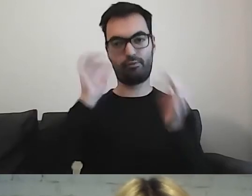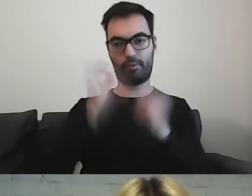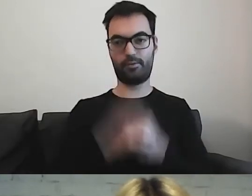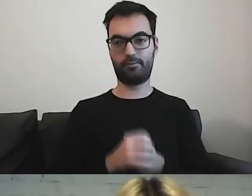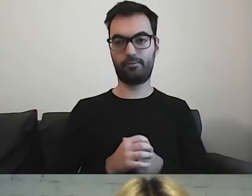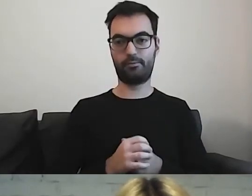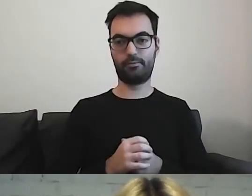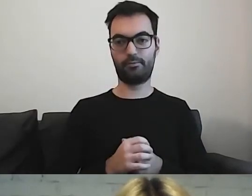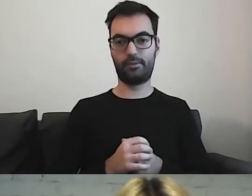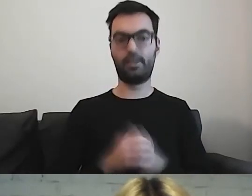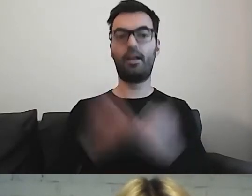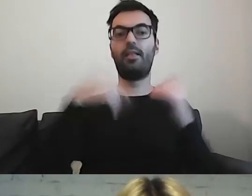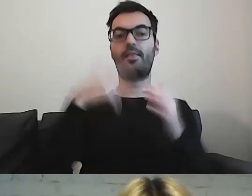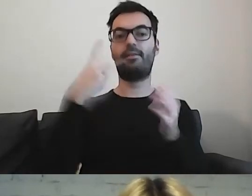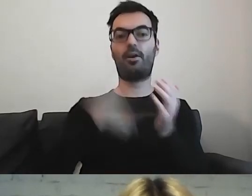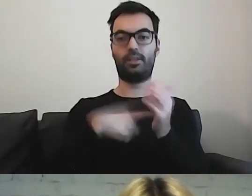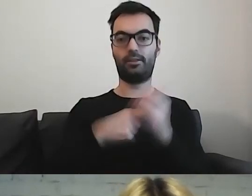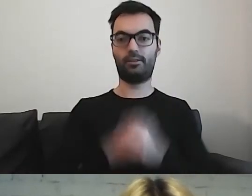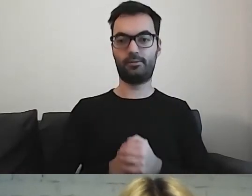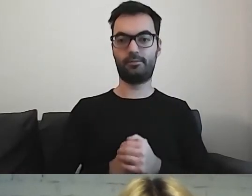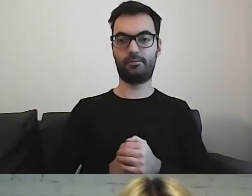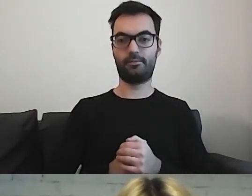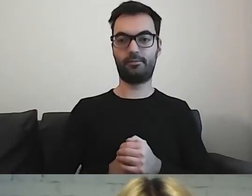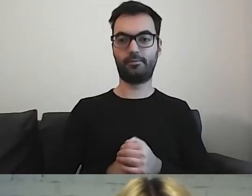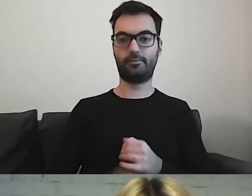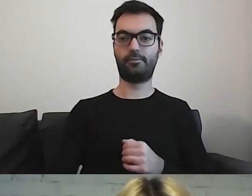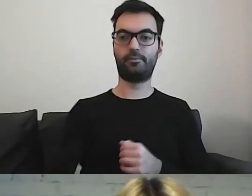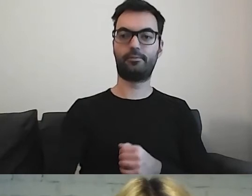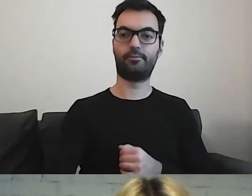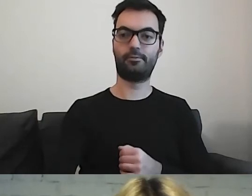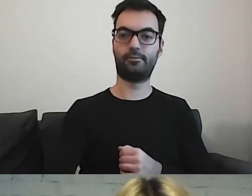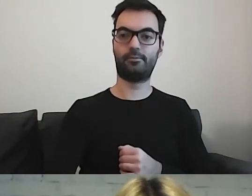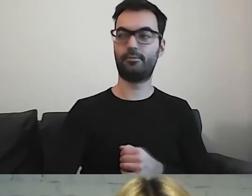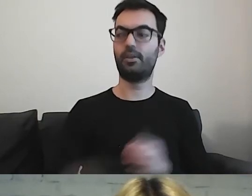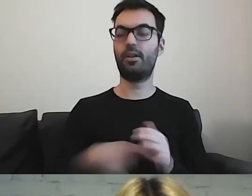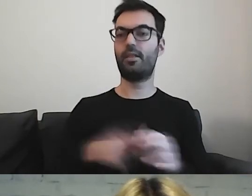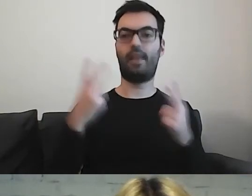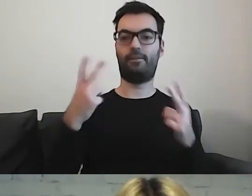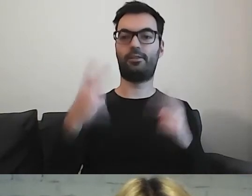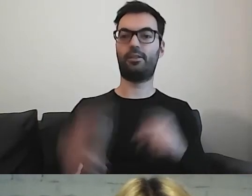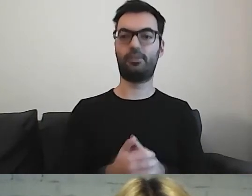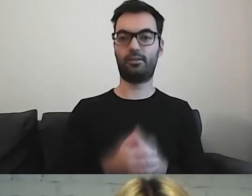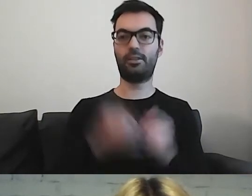Dwa ostatnie punkty są kluczowe. Nad tym zastanowimy się za chwilę.